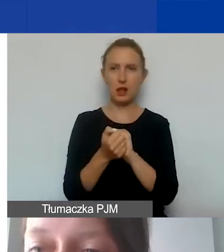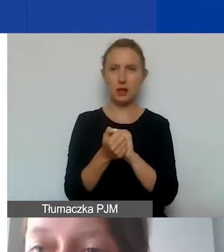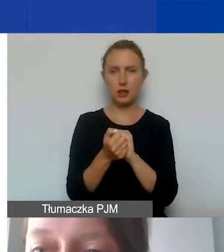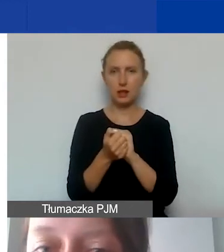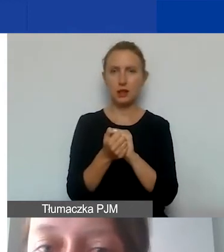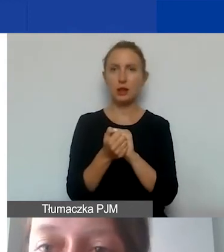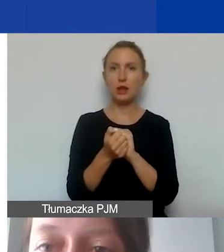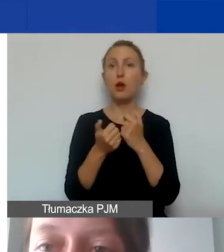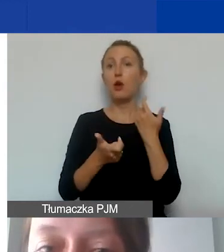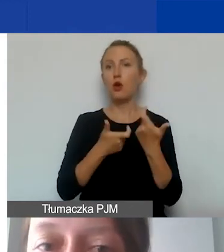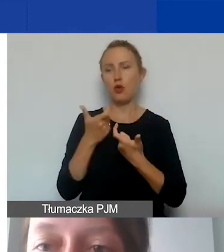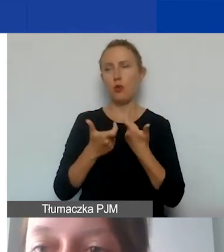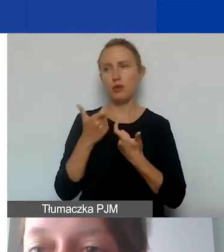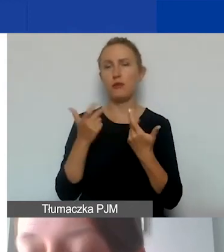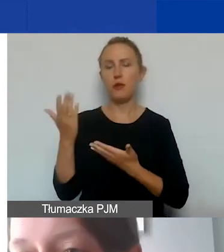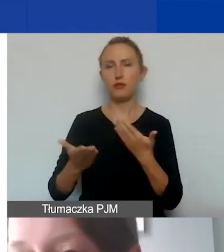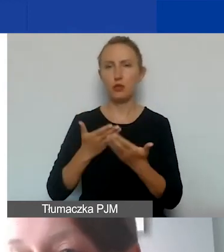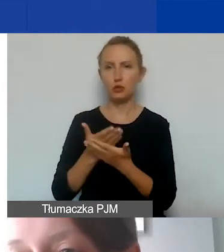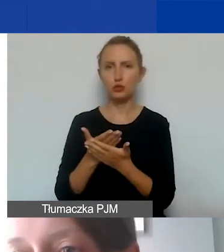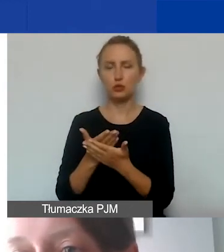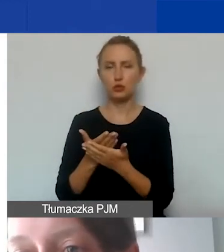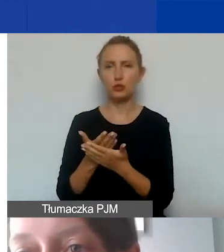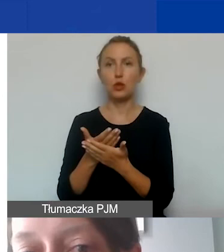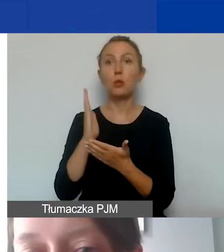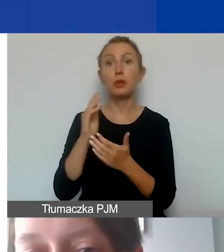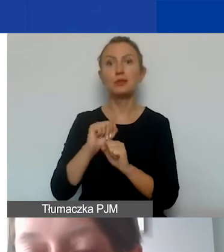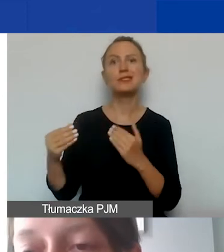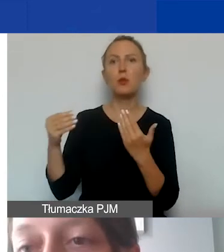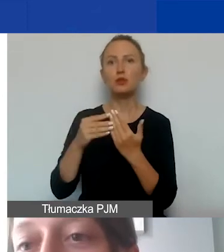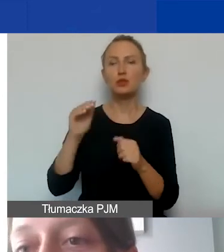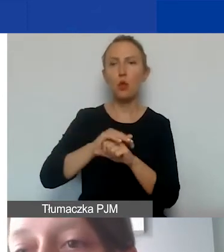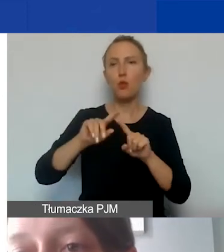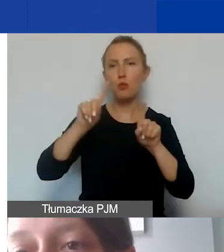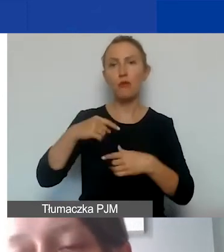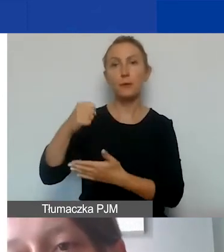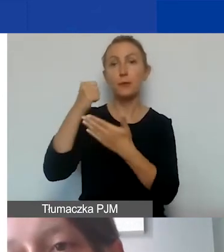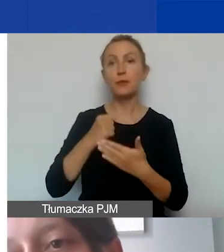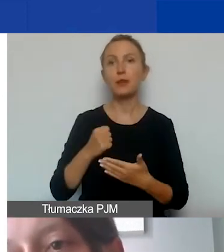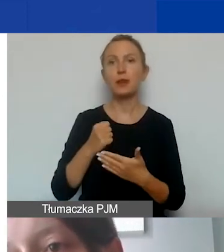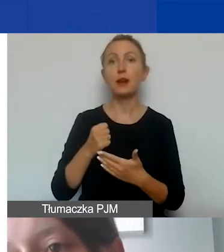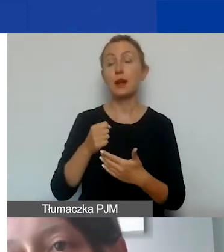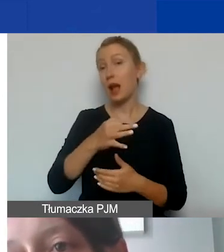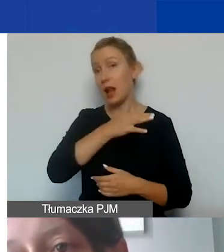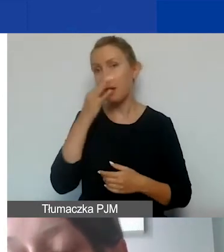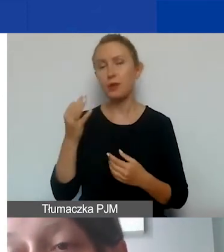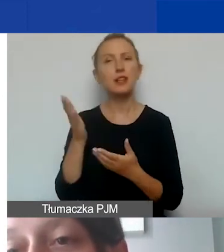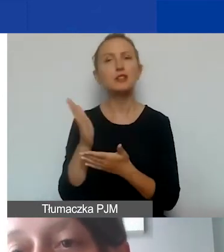wprowadzenia we wniosku, w budżecie, który stanowi załącznik do umowy grantowej. Im lepiej ta część finansowa zostanie przygotowana,